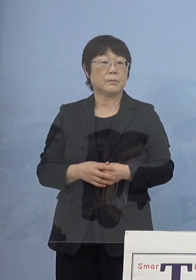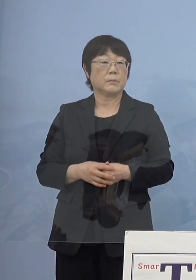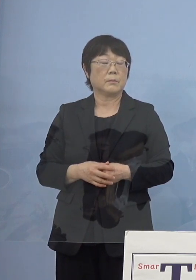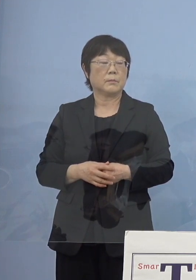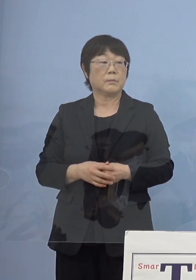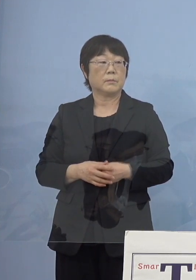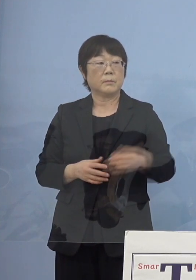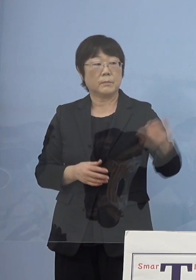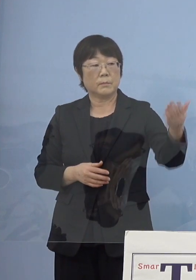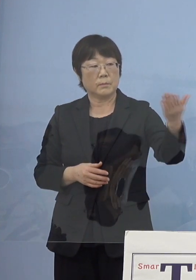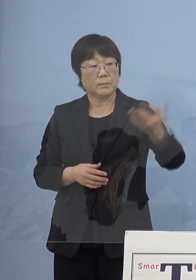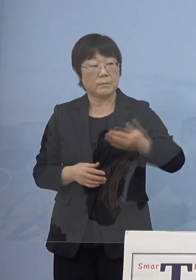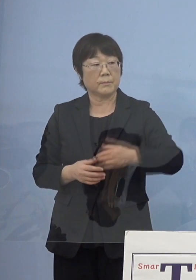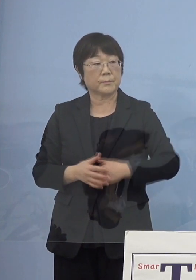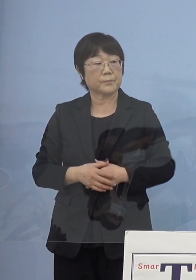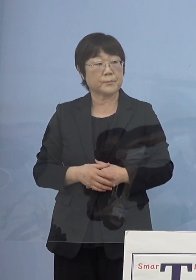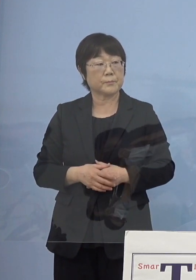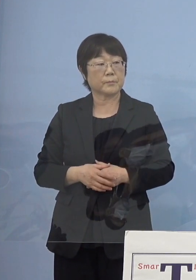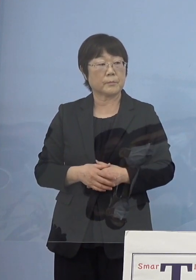（徳島新聞社） その目処ですけれども